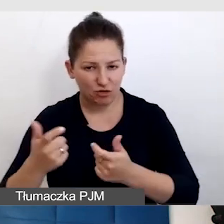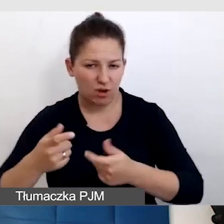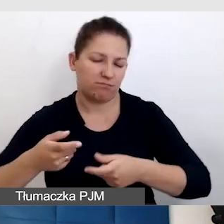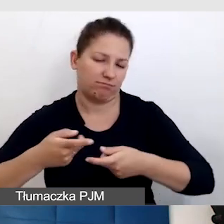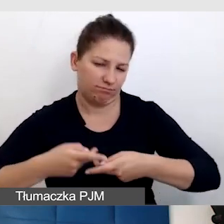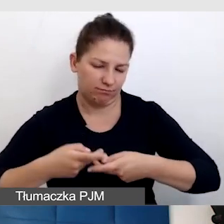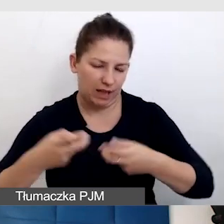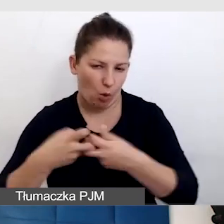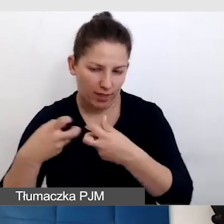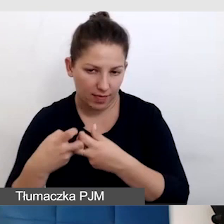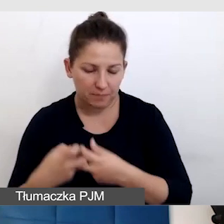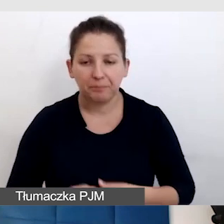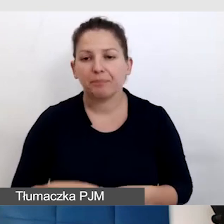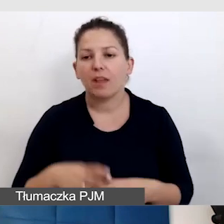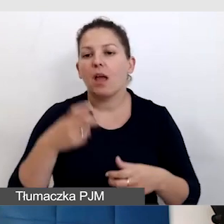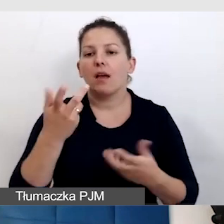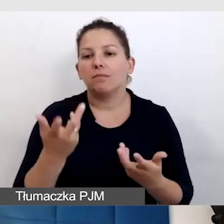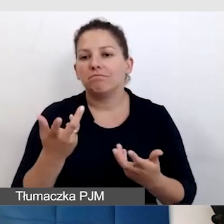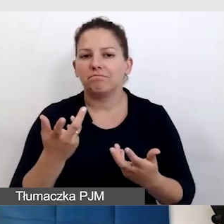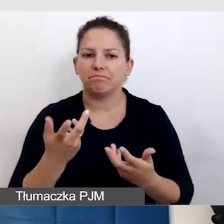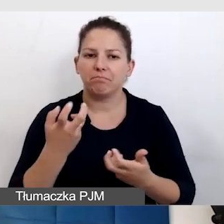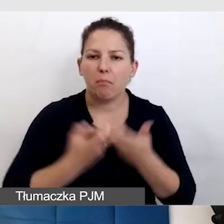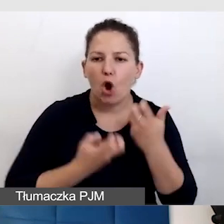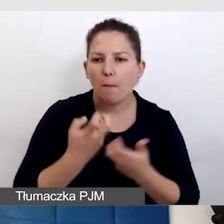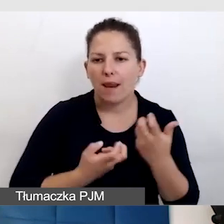Otóż takim wyzwaniem, przed którym stajemy jest to,